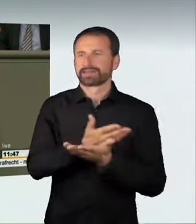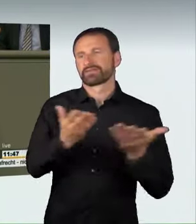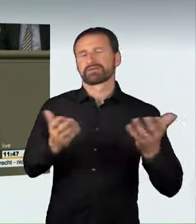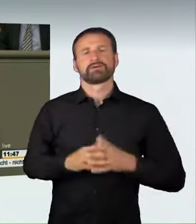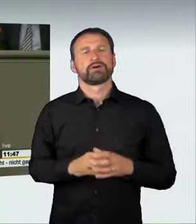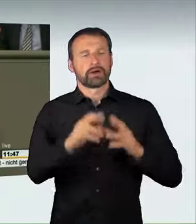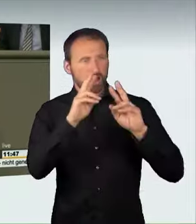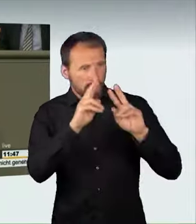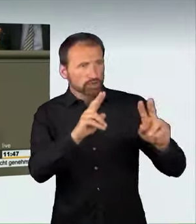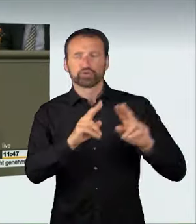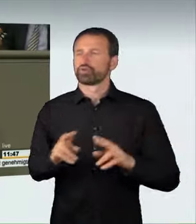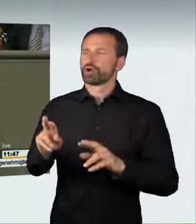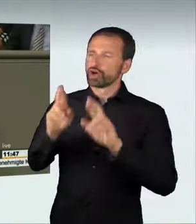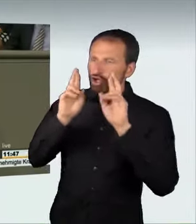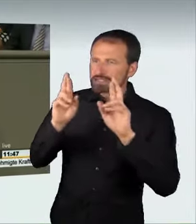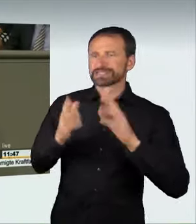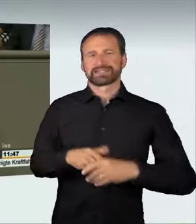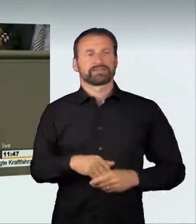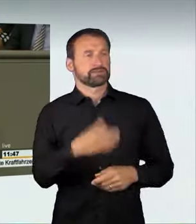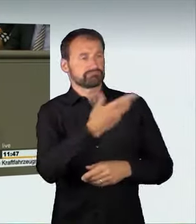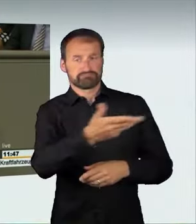und Achtung gegenüber allen anderen Verkehrsteilnehmern